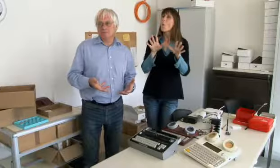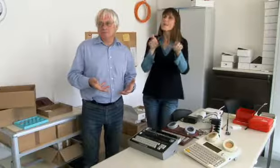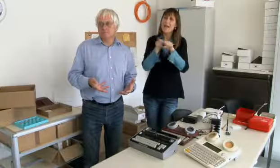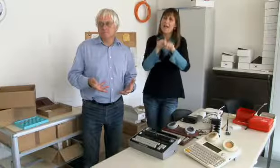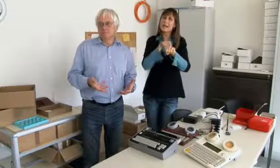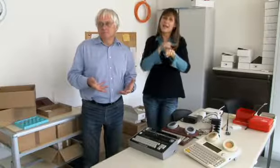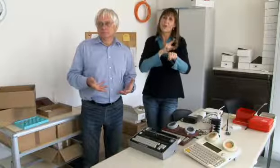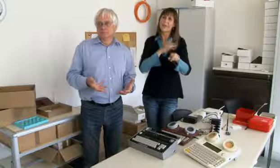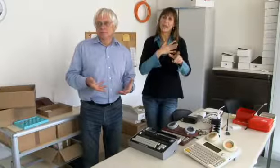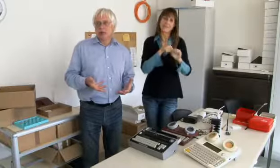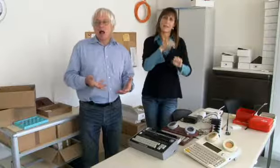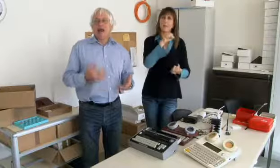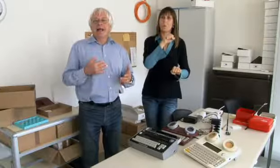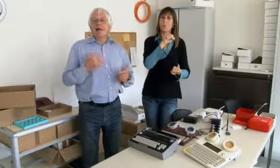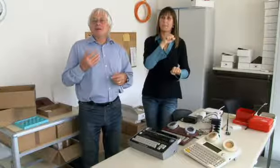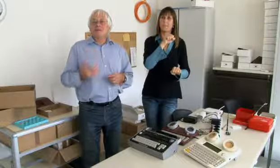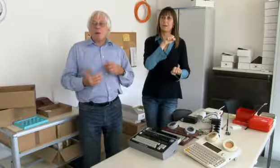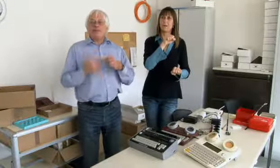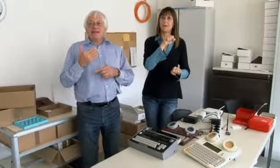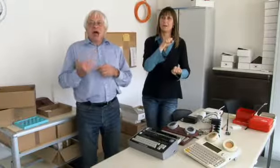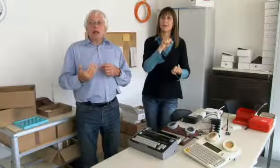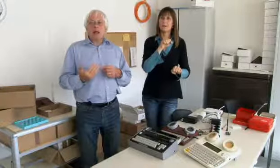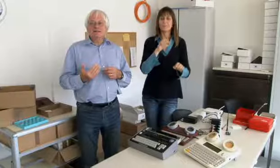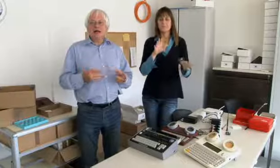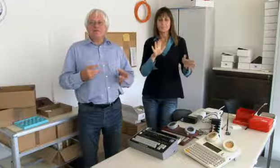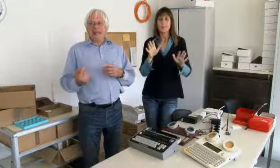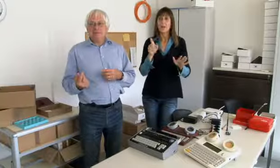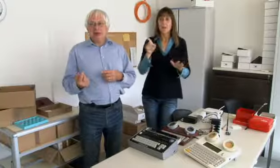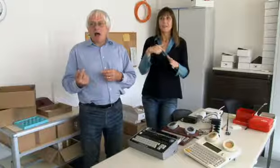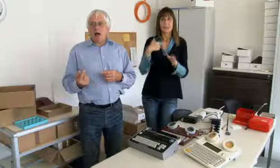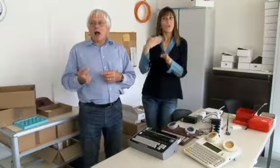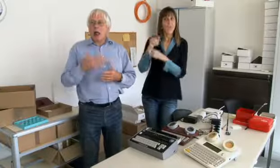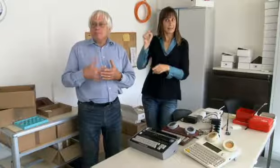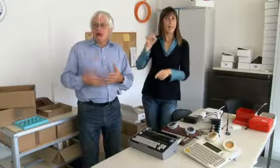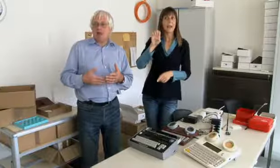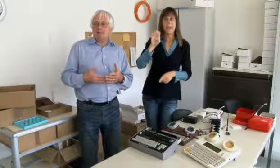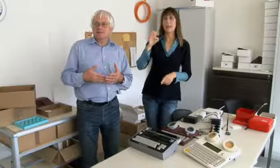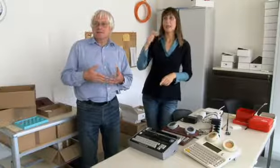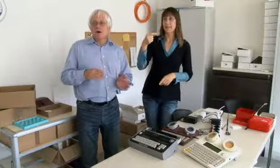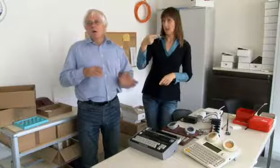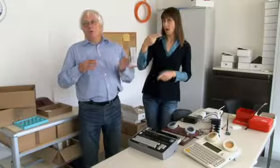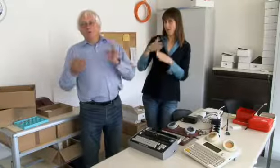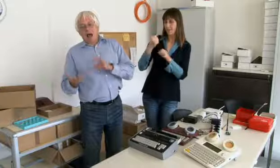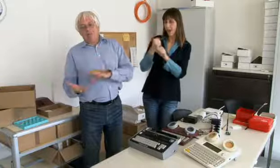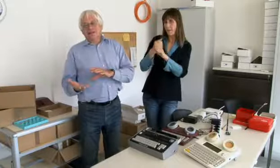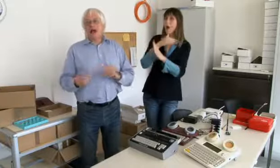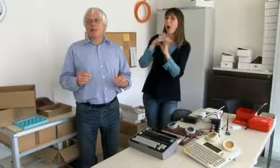Etwa gleichzeitig mit meinem Diplom. Ich habe dann weiter gearbeitet an der ETH,